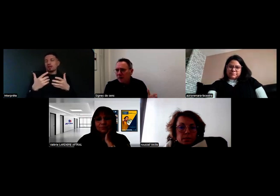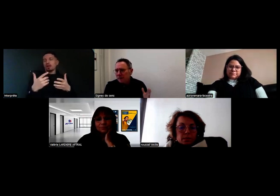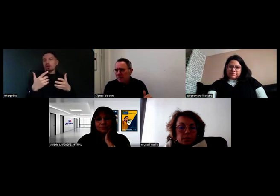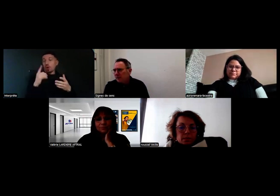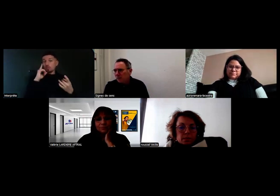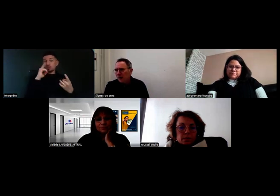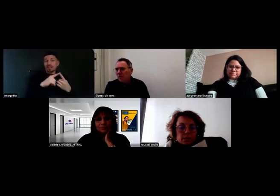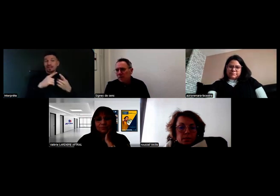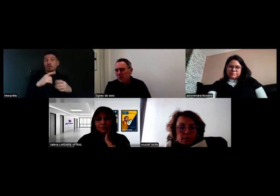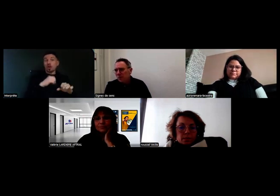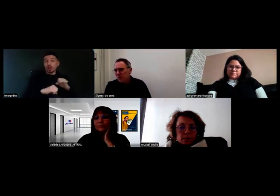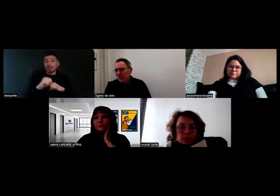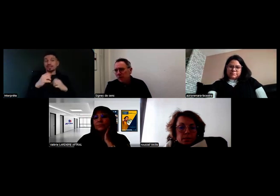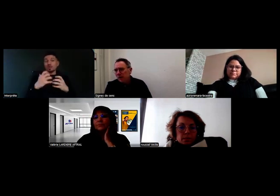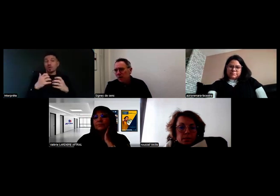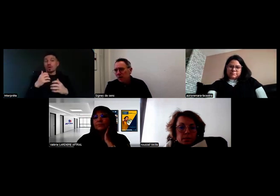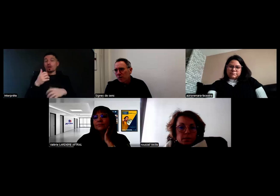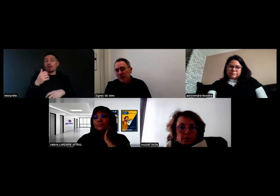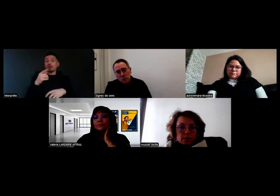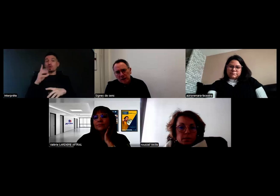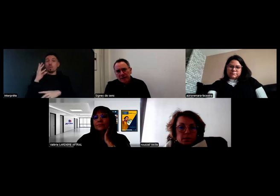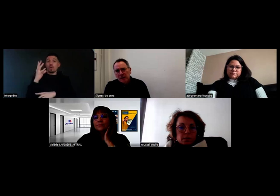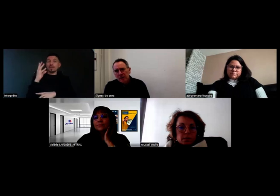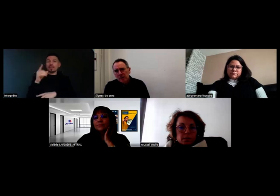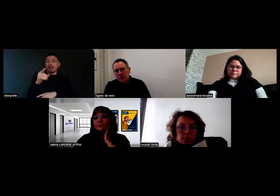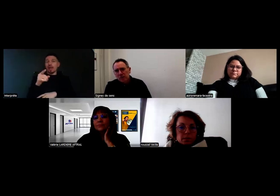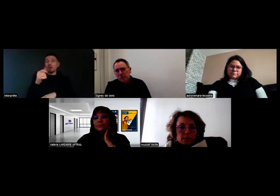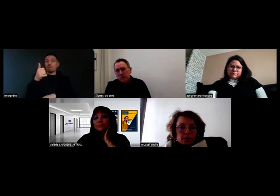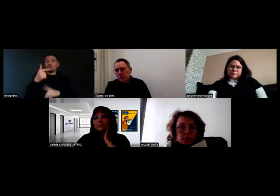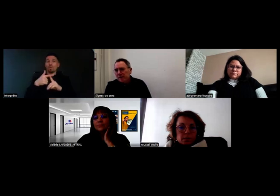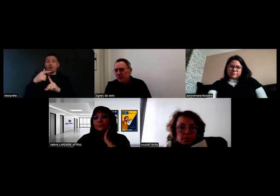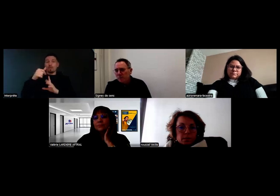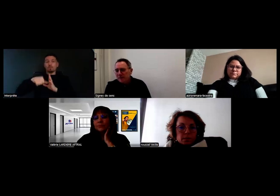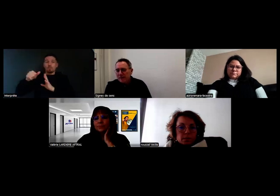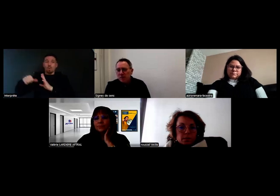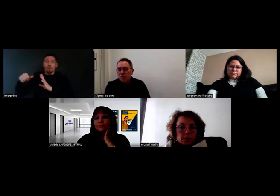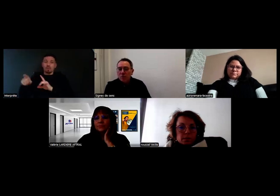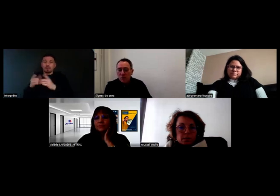d'organiser un rendez-vous de ce type-là chaque mois pendant toute l'année 2025,